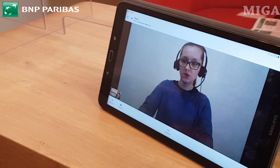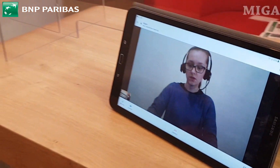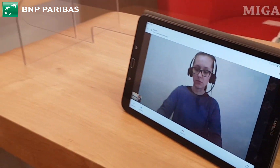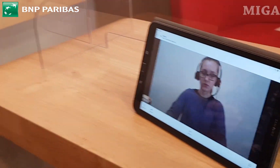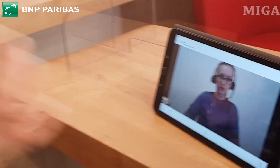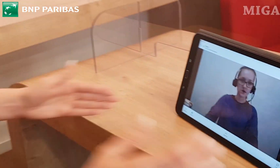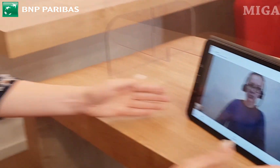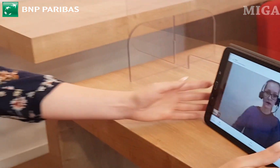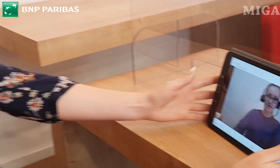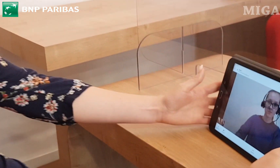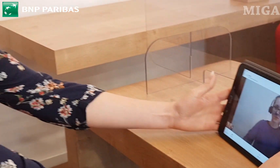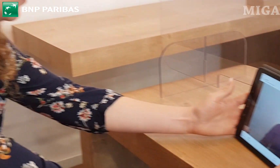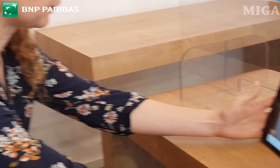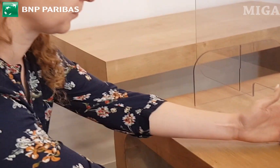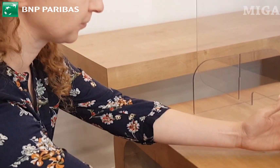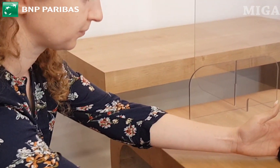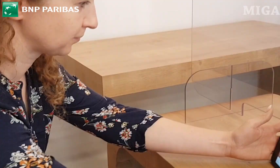Dzień dobry, tłumacz języka migowego.